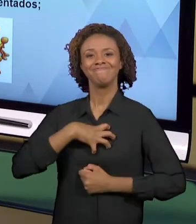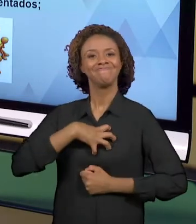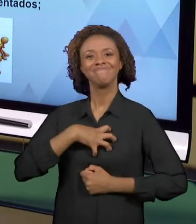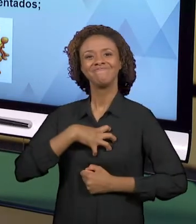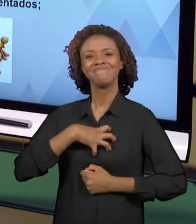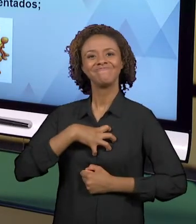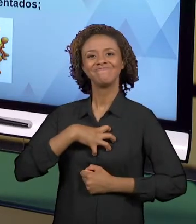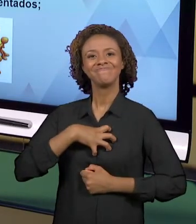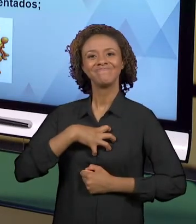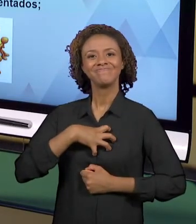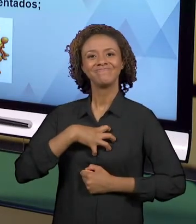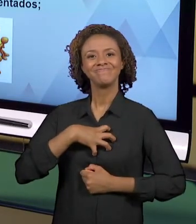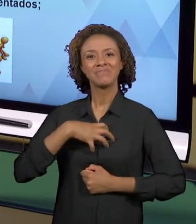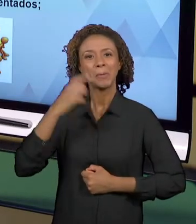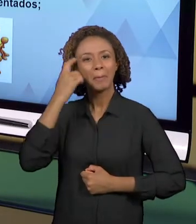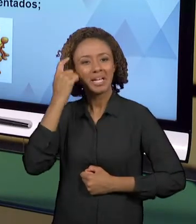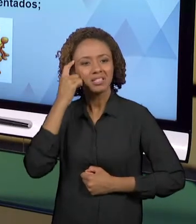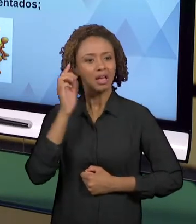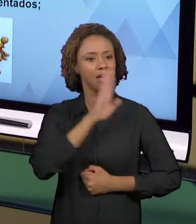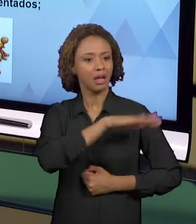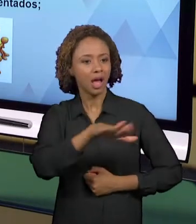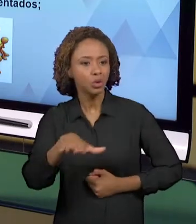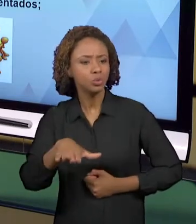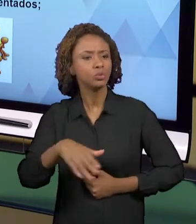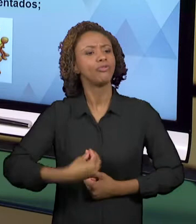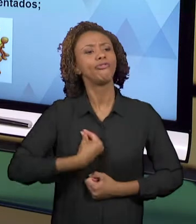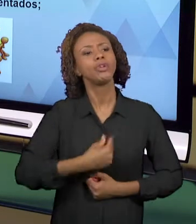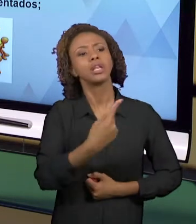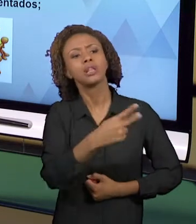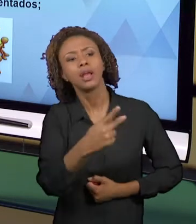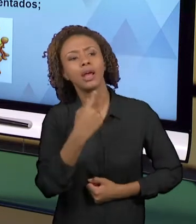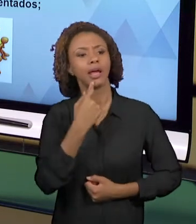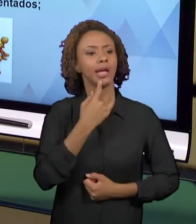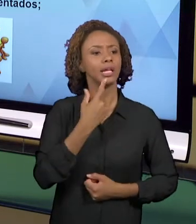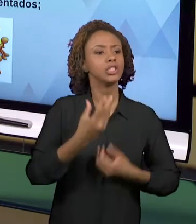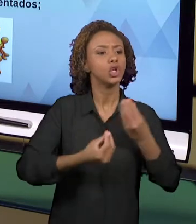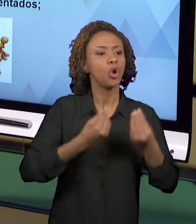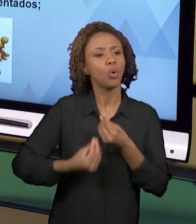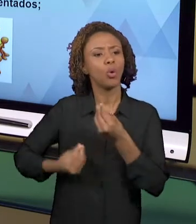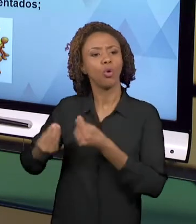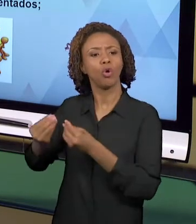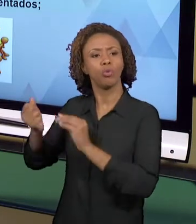CONTEÚDOS QUE ESTÃO ESTABELECIDOS NOS CURRÍCULOS.